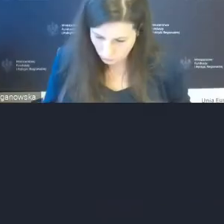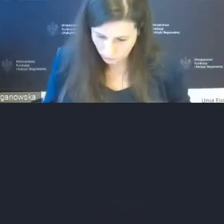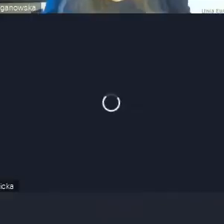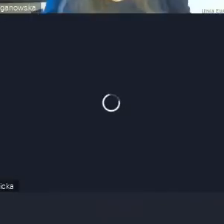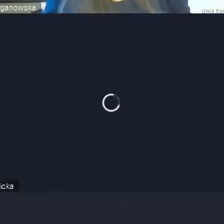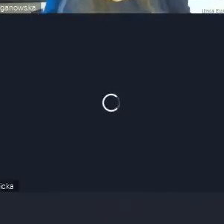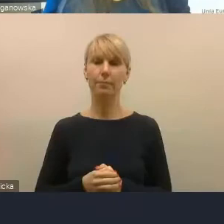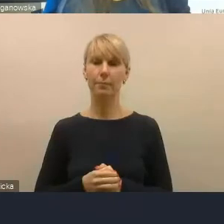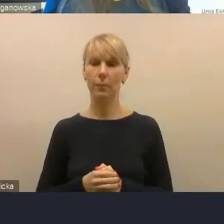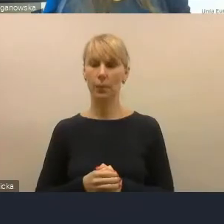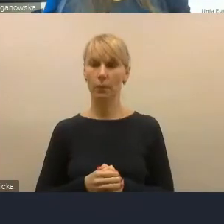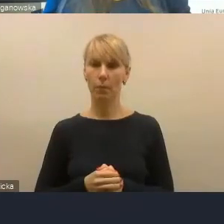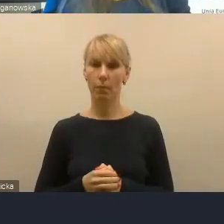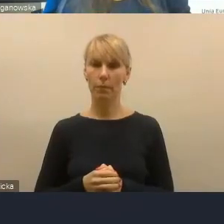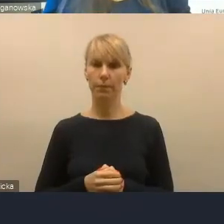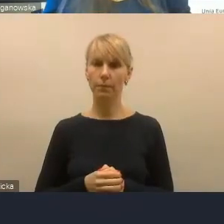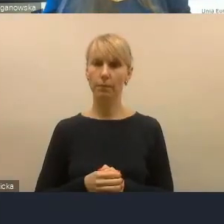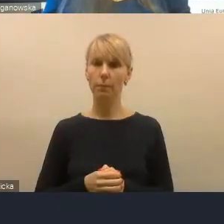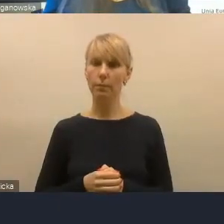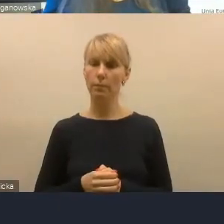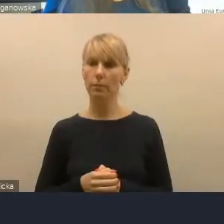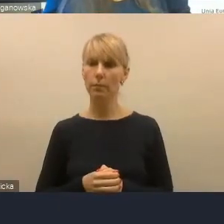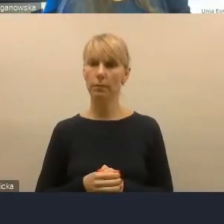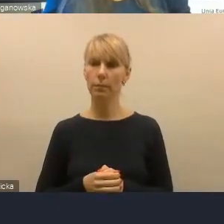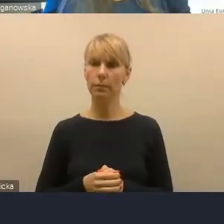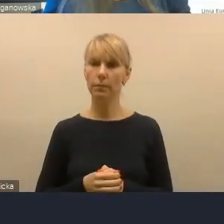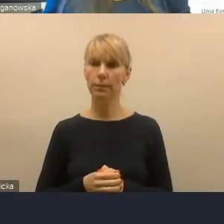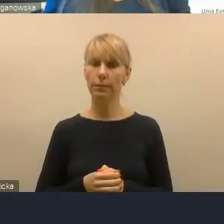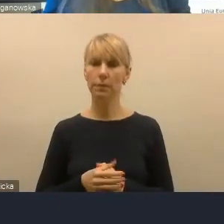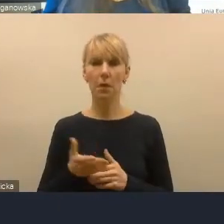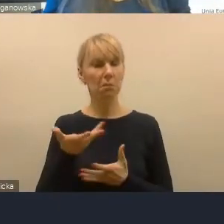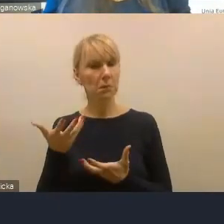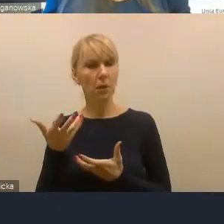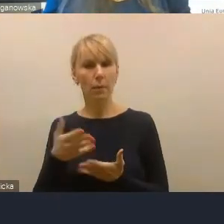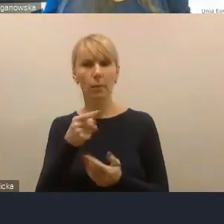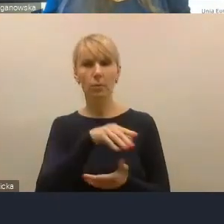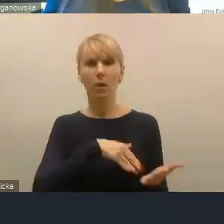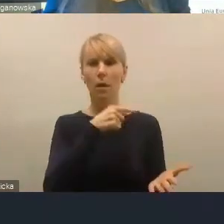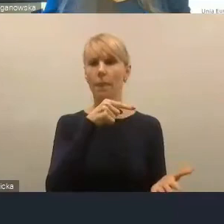Chcę ustosunkować się do tej kwestii kryteriów